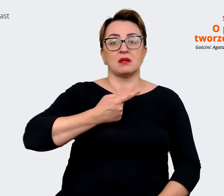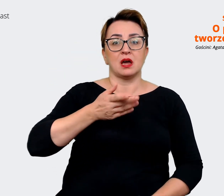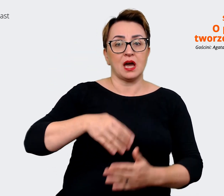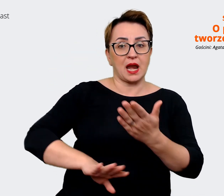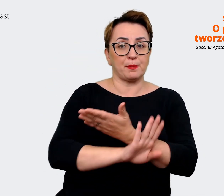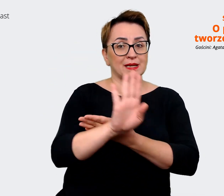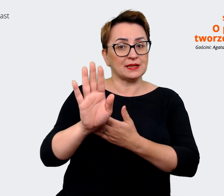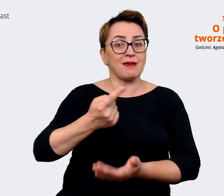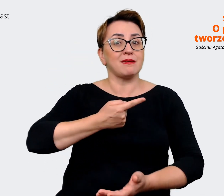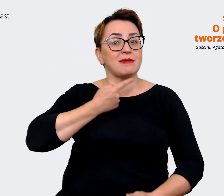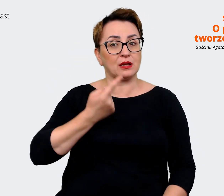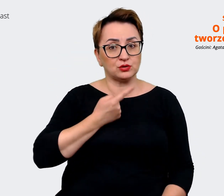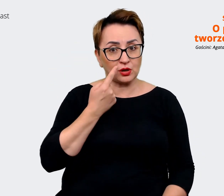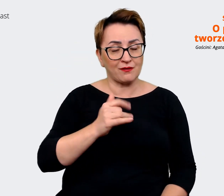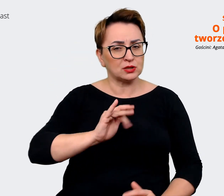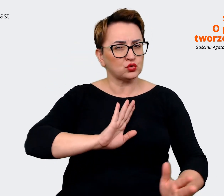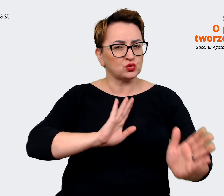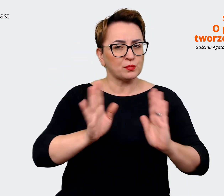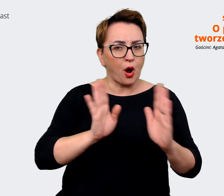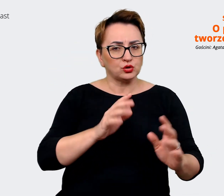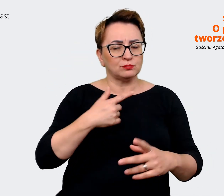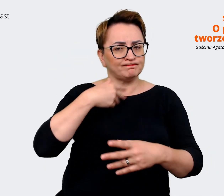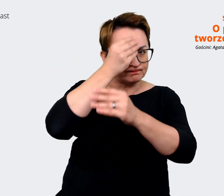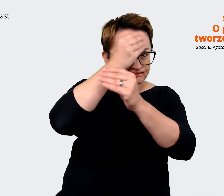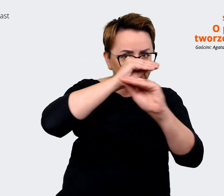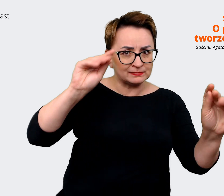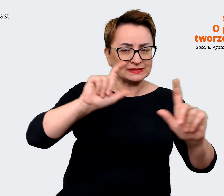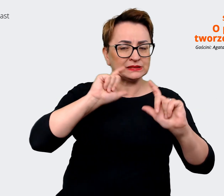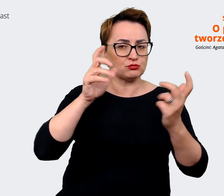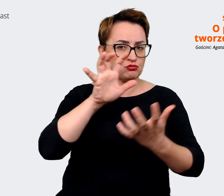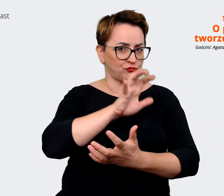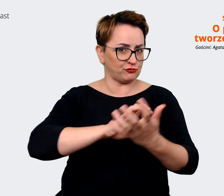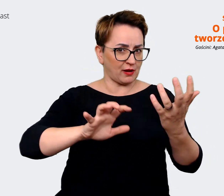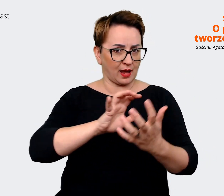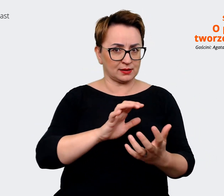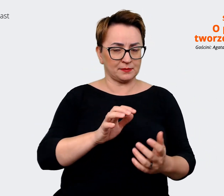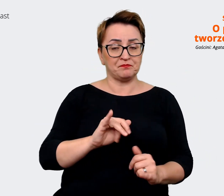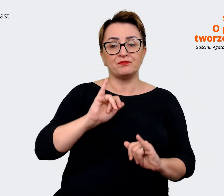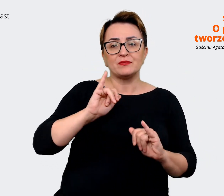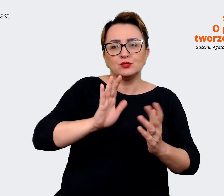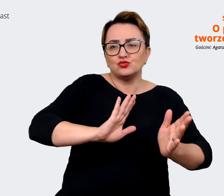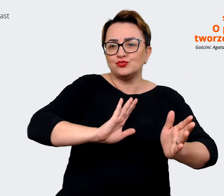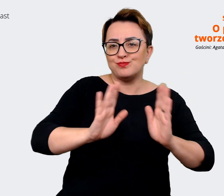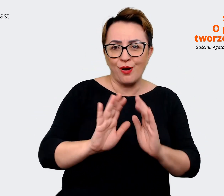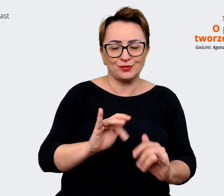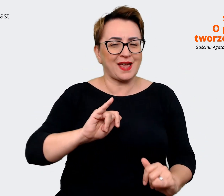sposób będziemy wysyłać te komunikaty światu, czyli jak to się będzie... jak to wygląda na żywo.